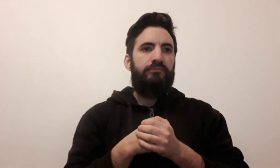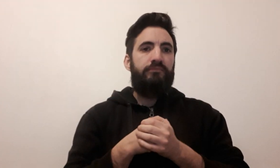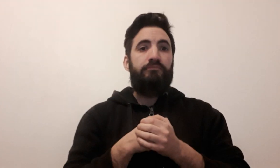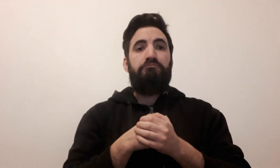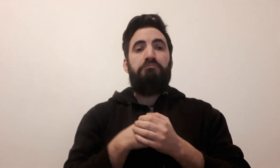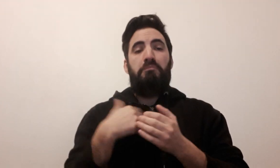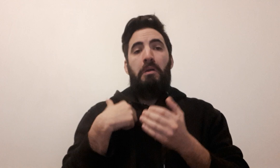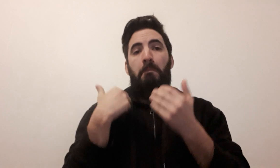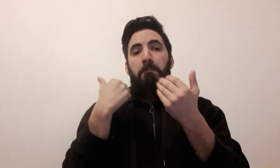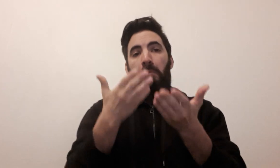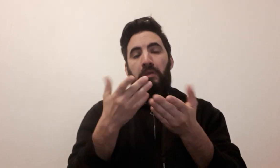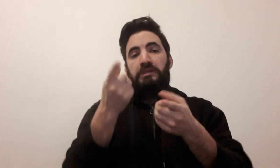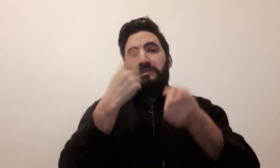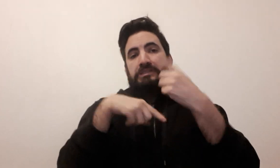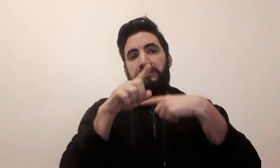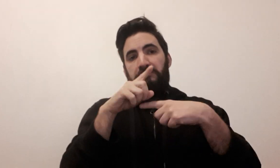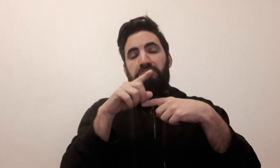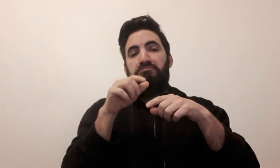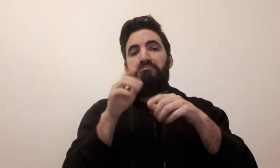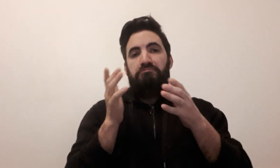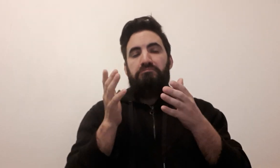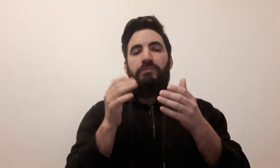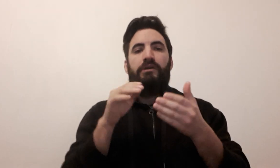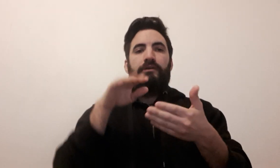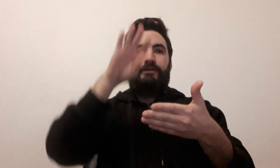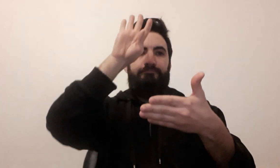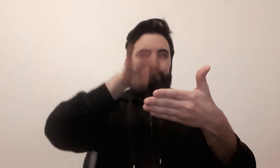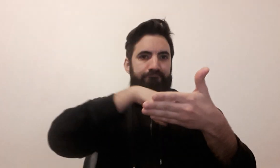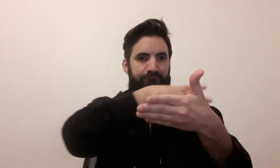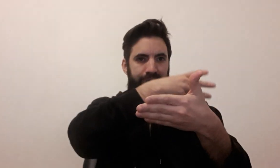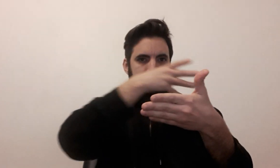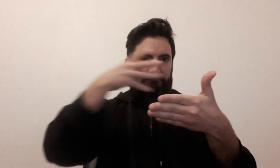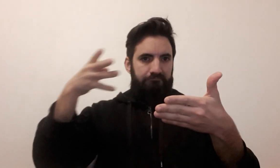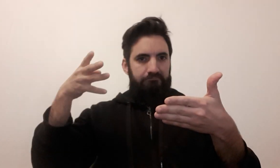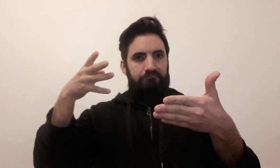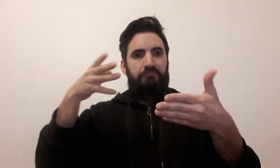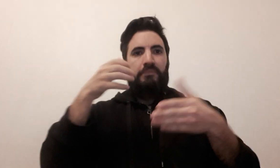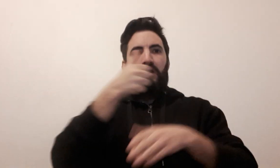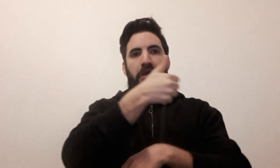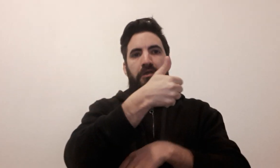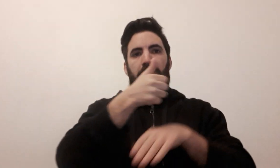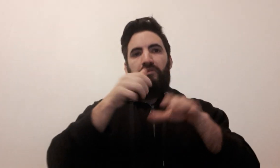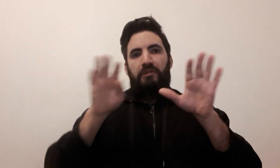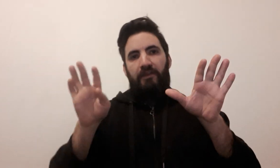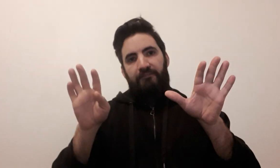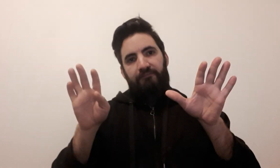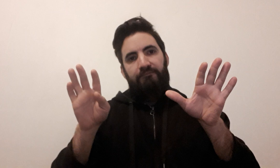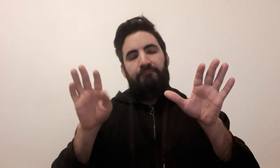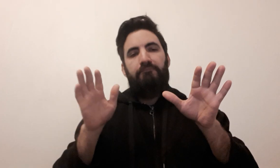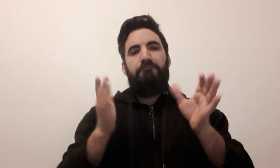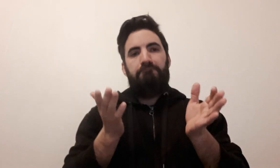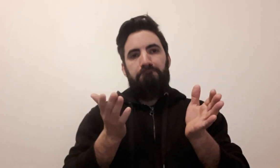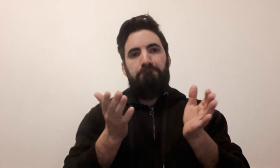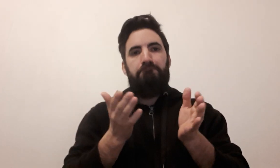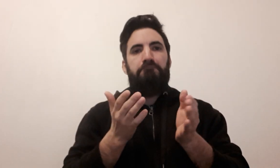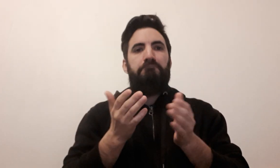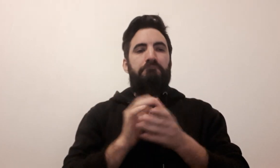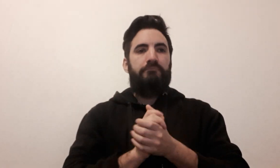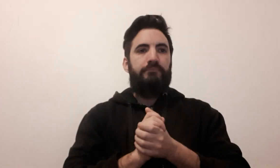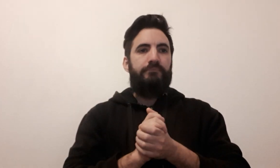Je vous propose un signe pour le jeu : Sudoku